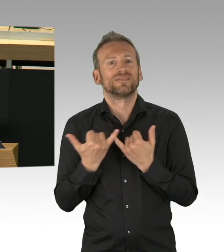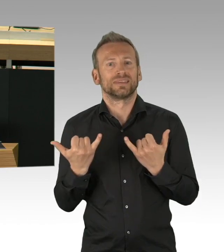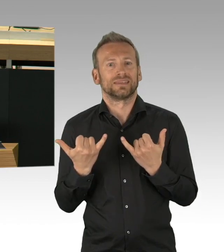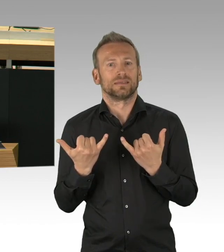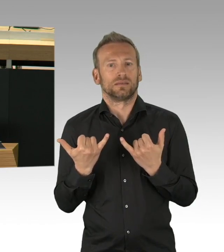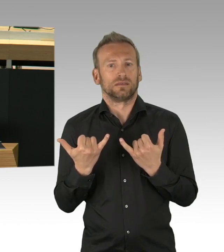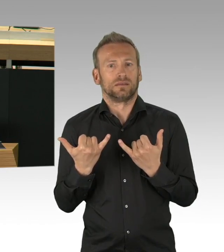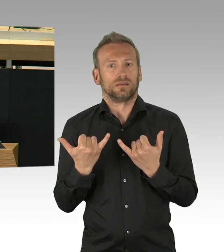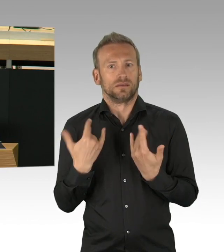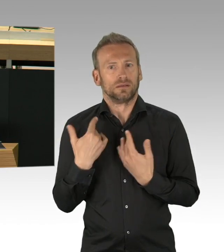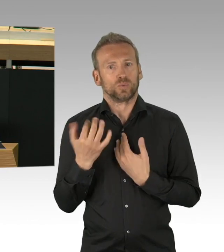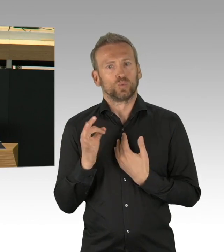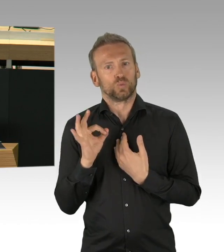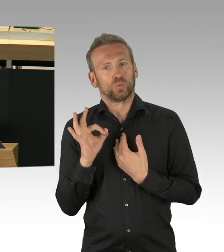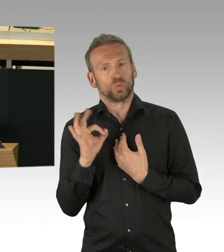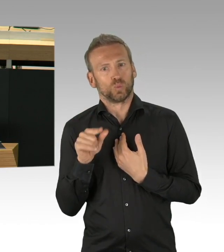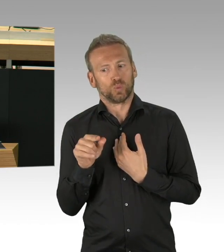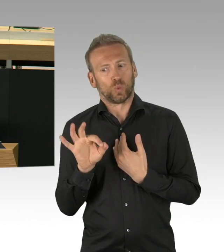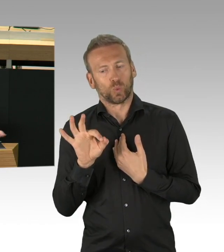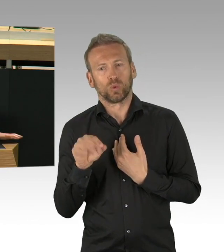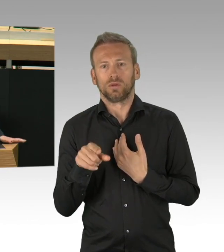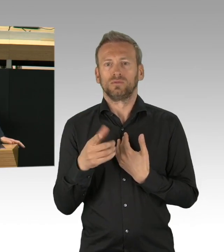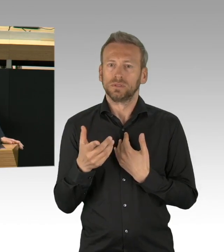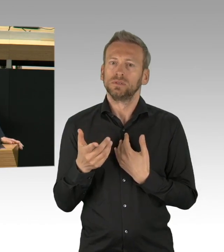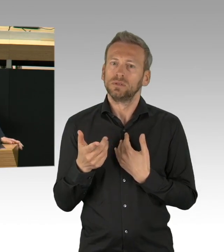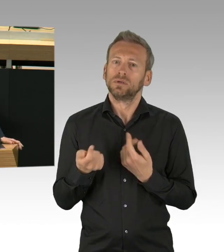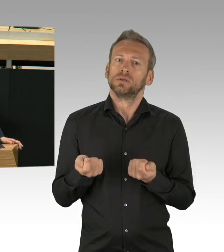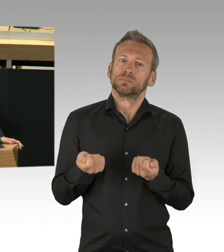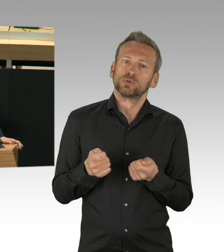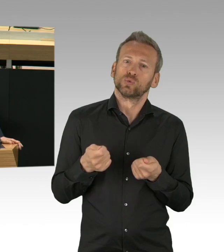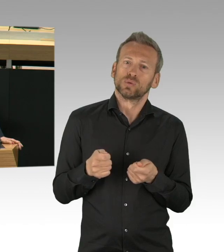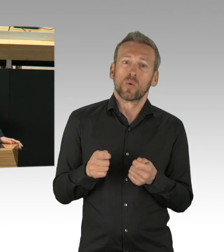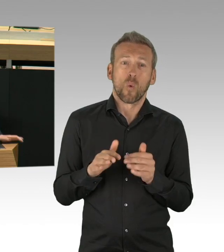Manchmal muss das, muss all das oben drein sehr schnell gehen.